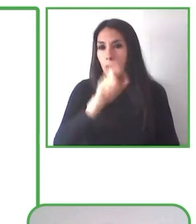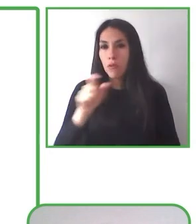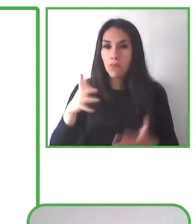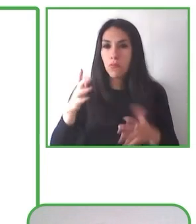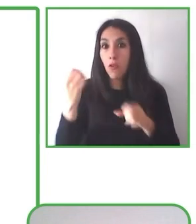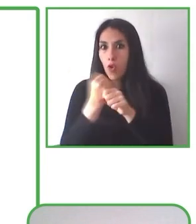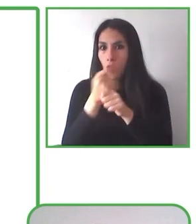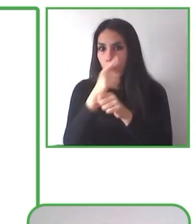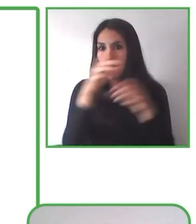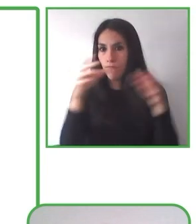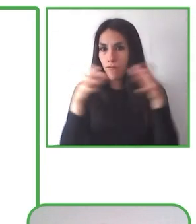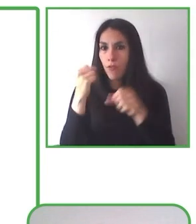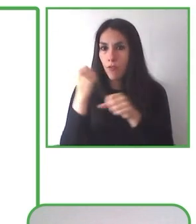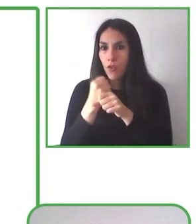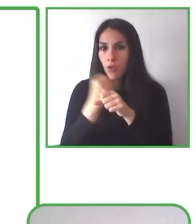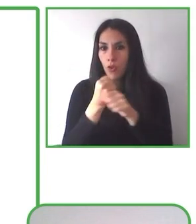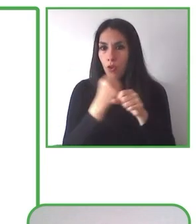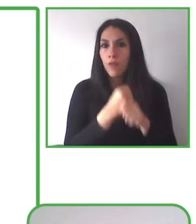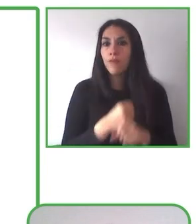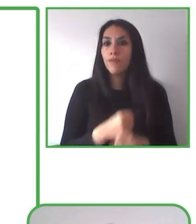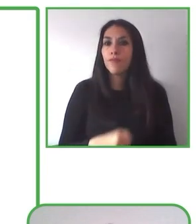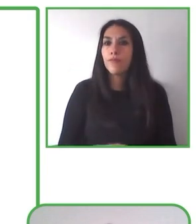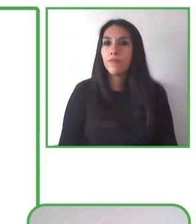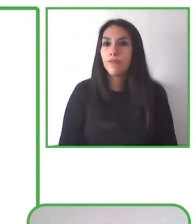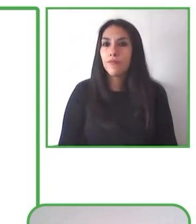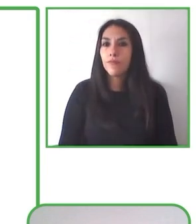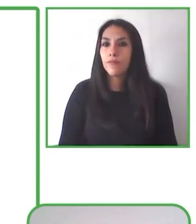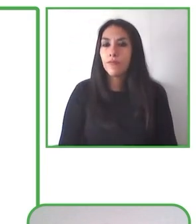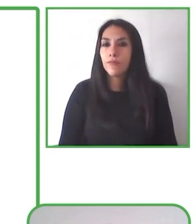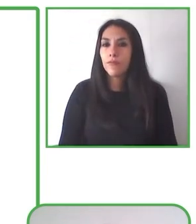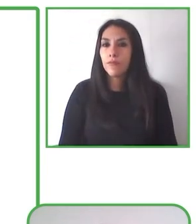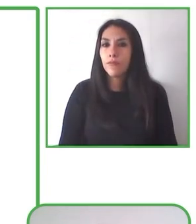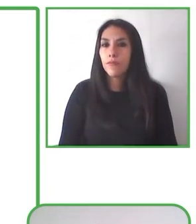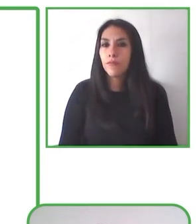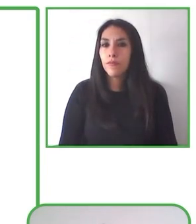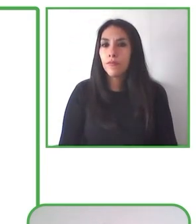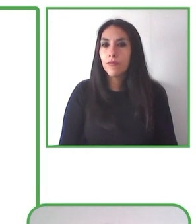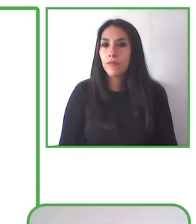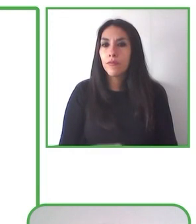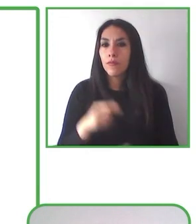actividad donde participen todos, no solo personas con discapacidad, de tal manera que